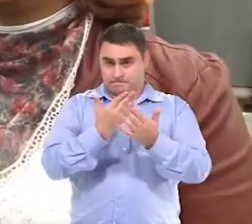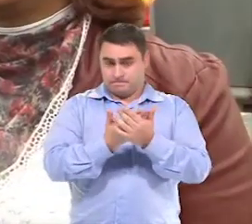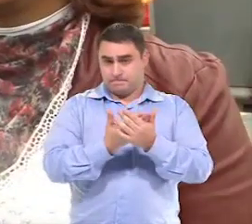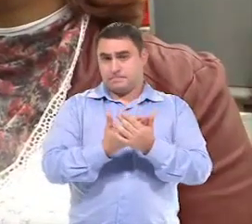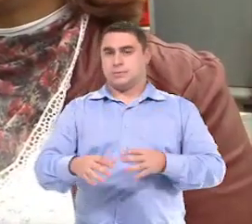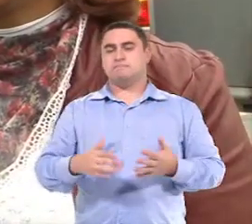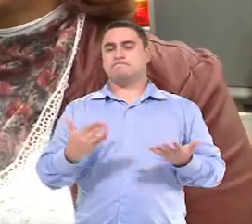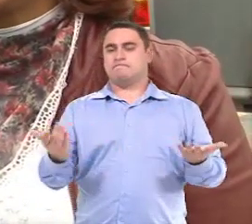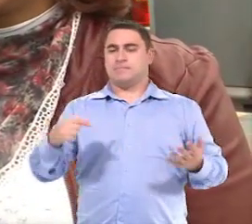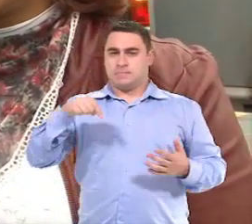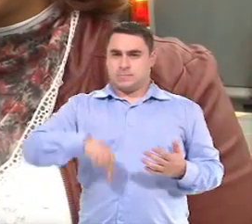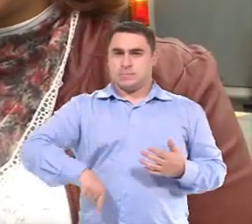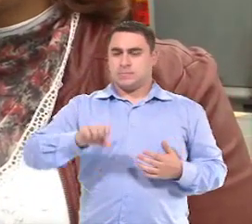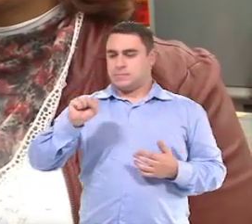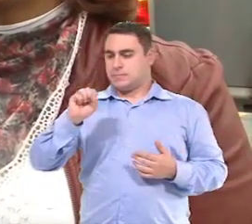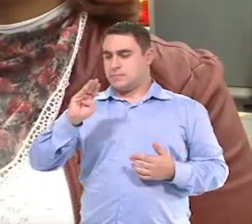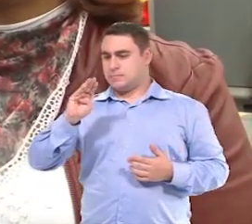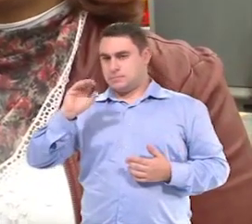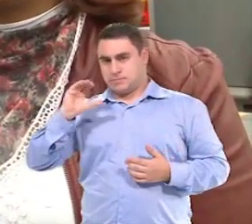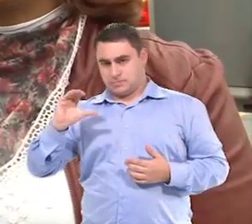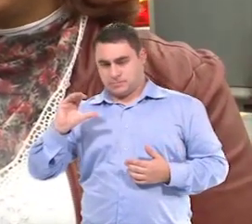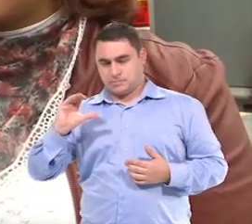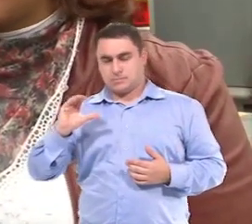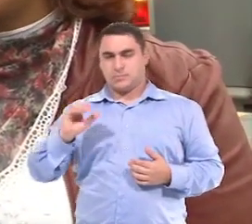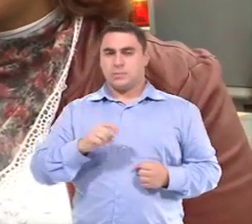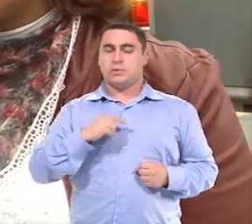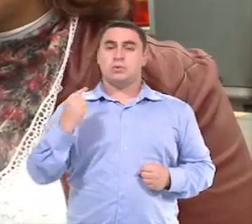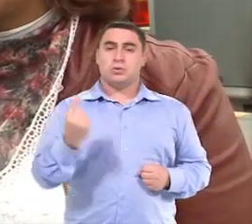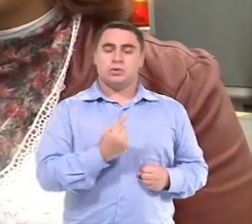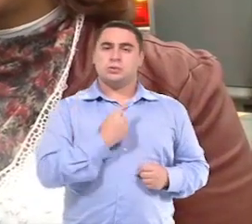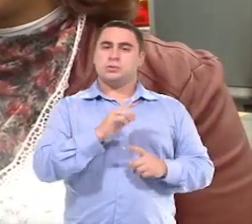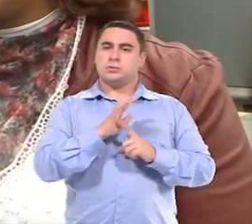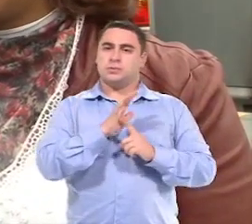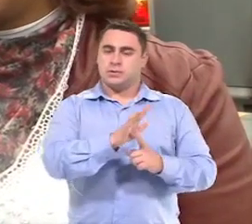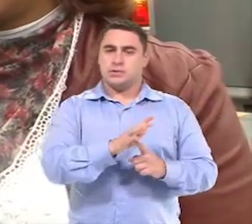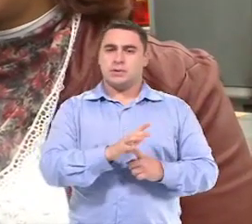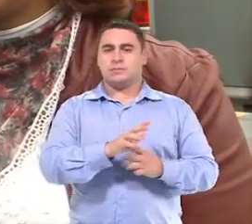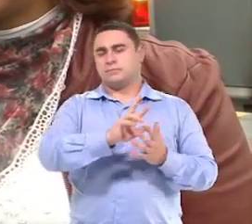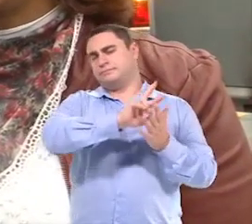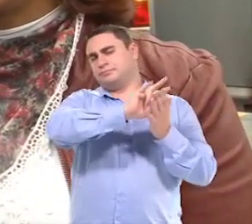Então, aqui no município de São Bernardo, nós atendemos, né, com várias unidades